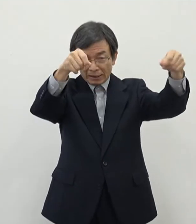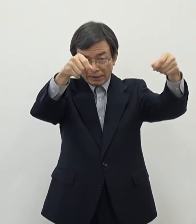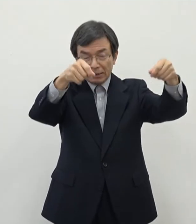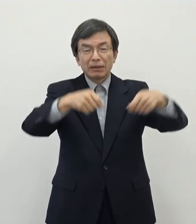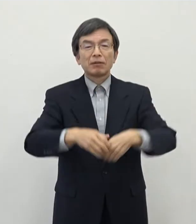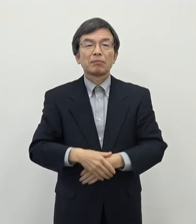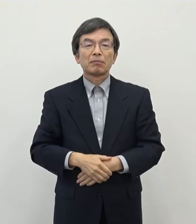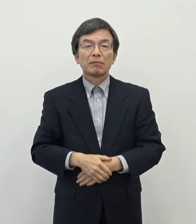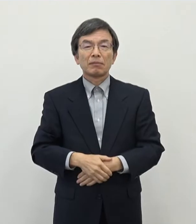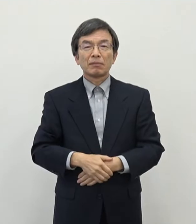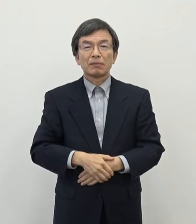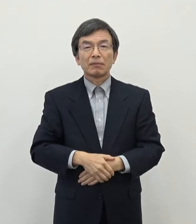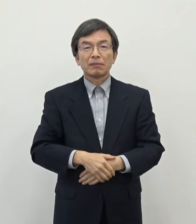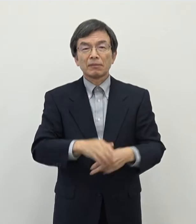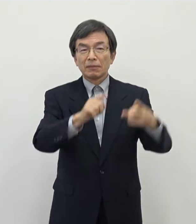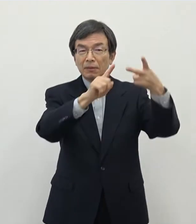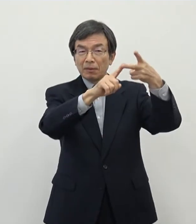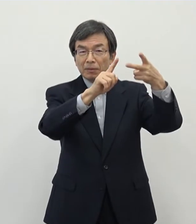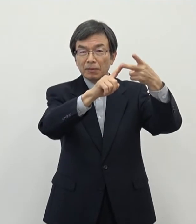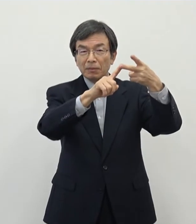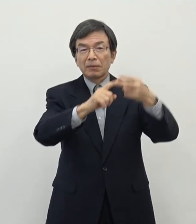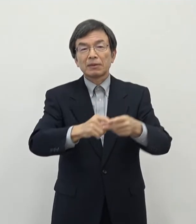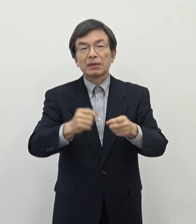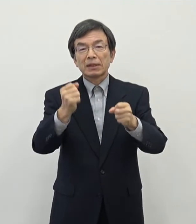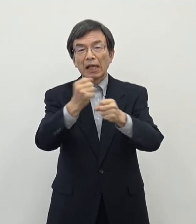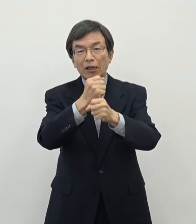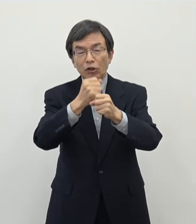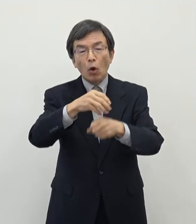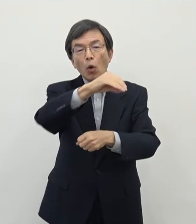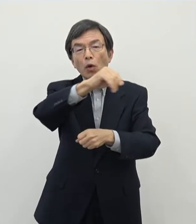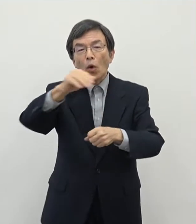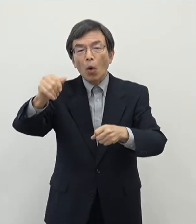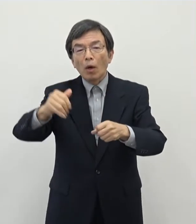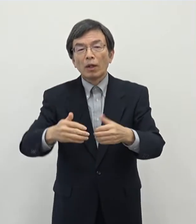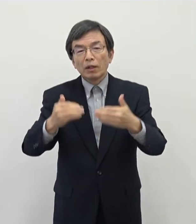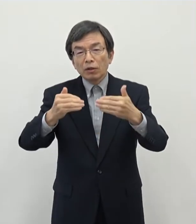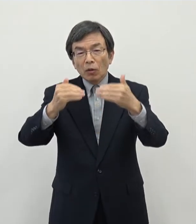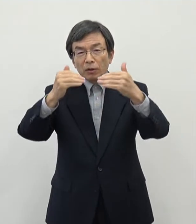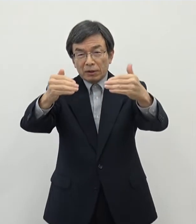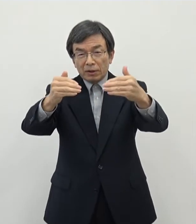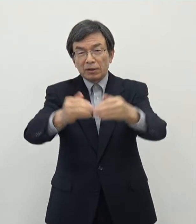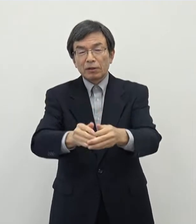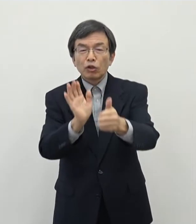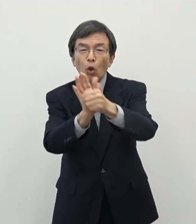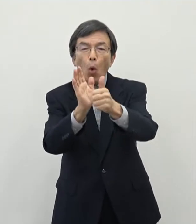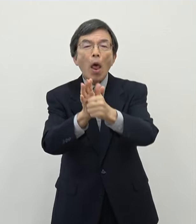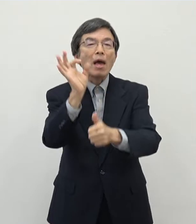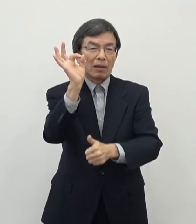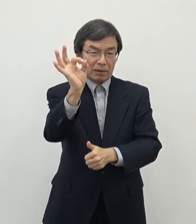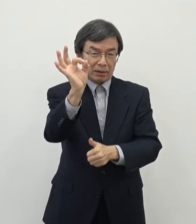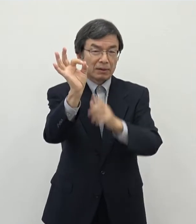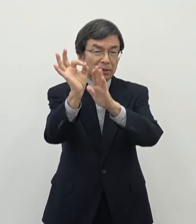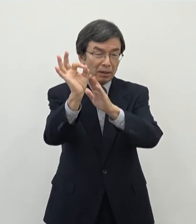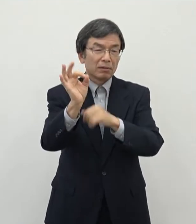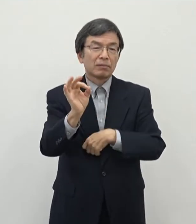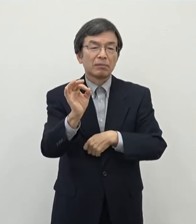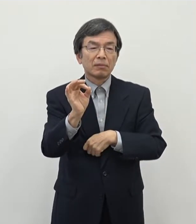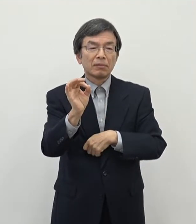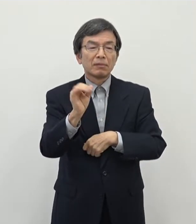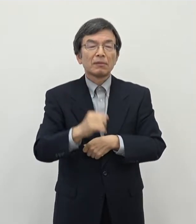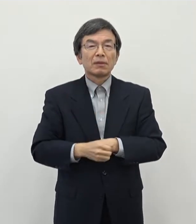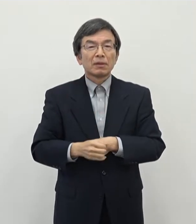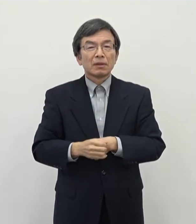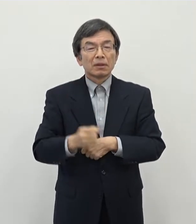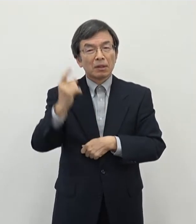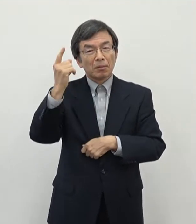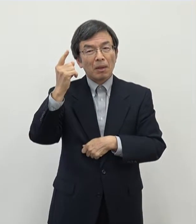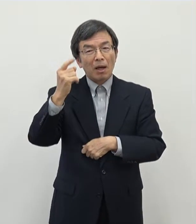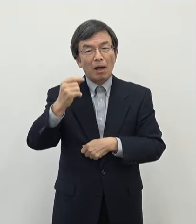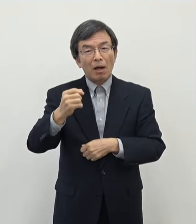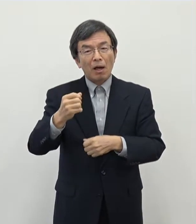もう一つはですね産業用地の開発促進奨励金という形にしております これはですね イメージで申し上げますと工場団地のようなもの